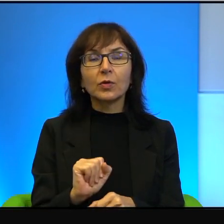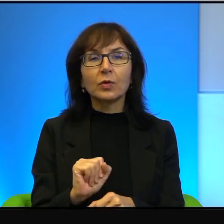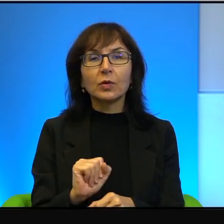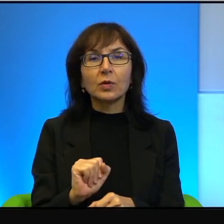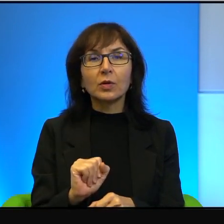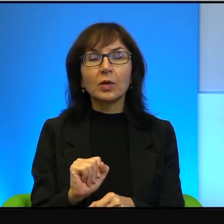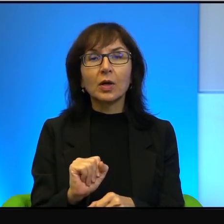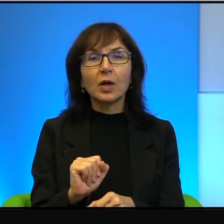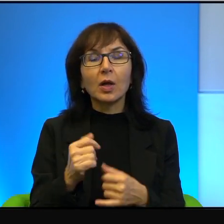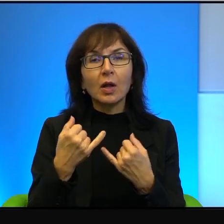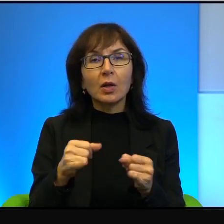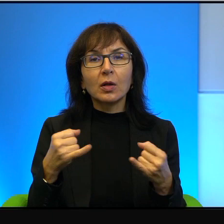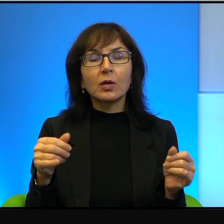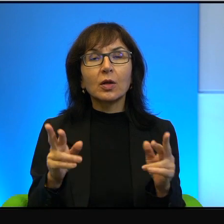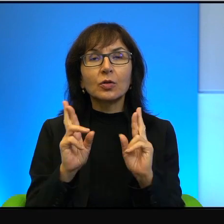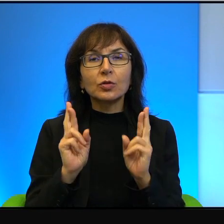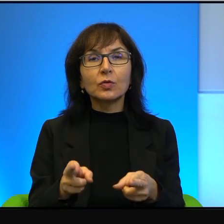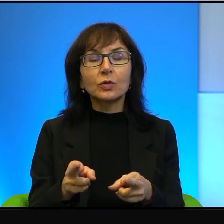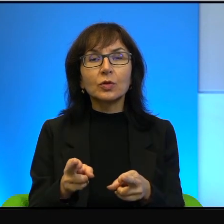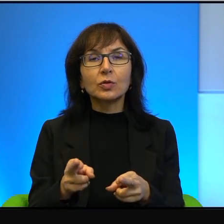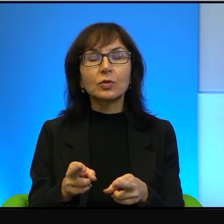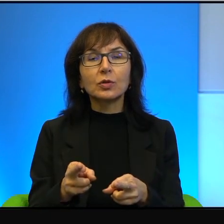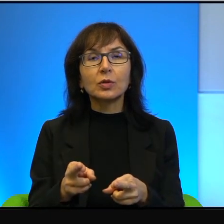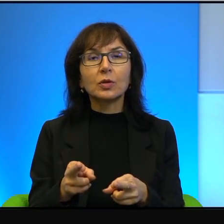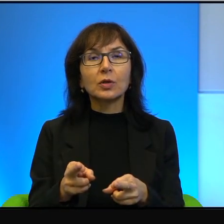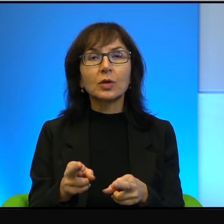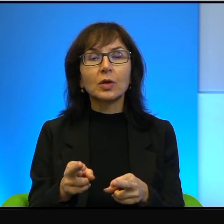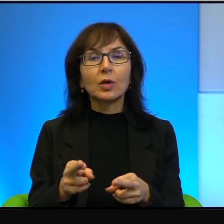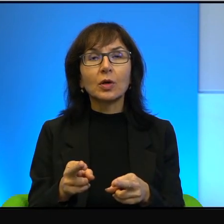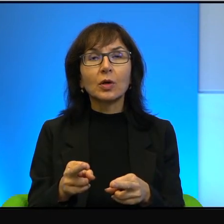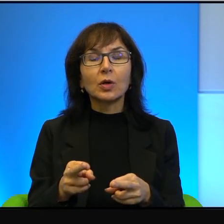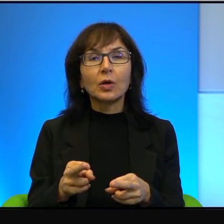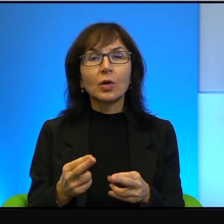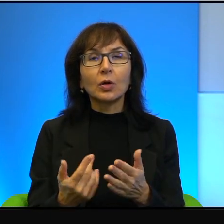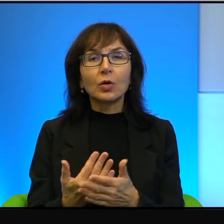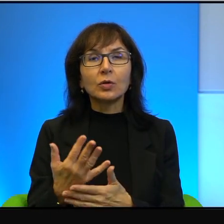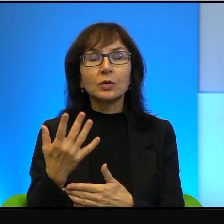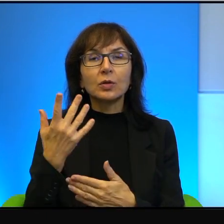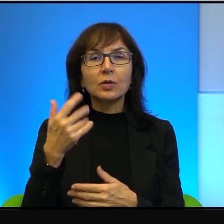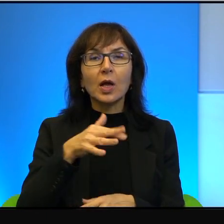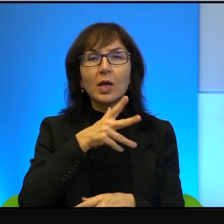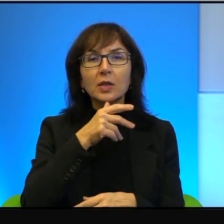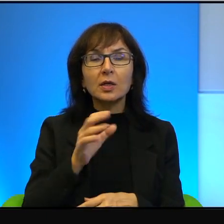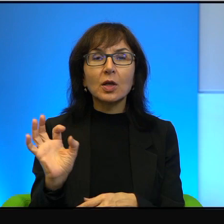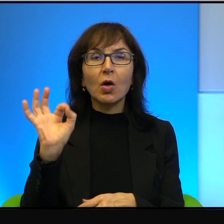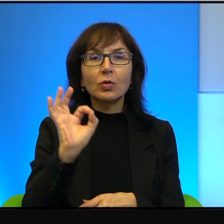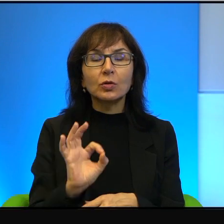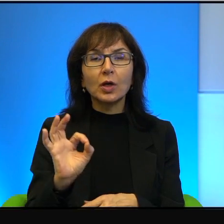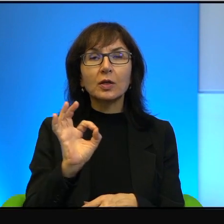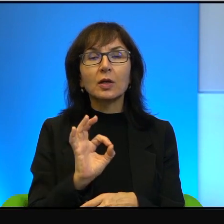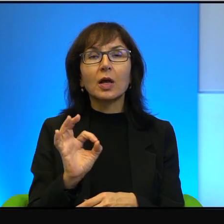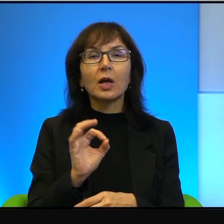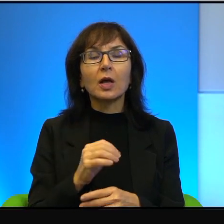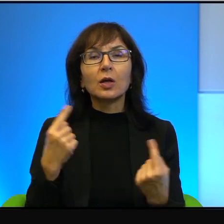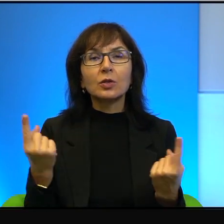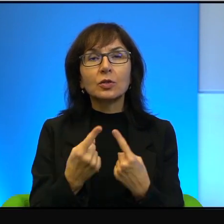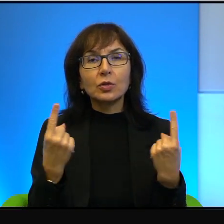rzeczywistości, jak właśnie rozrastające się izraelskie osiedla i sytuacja konfliktu.